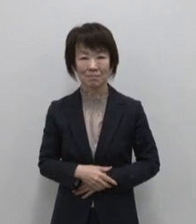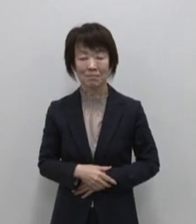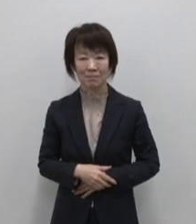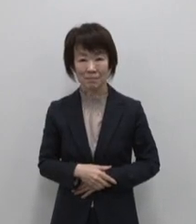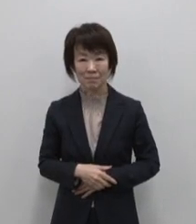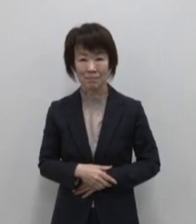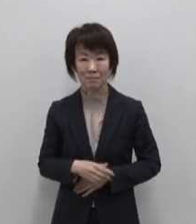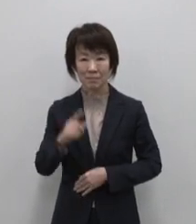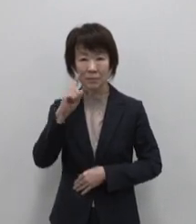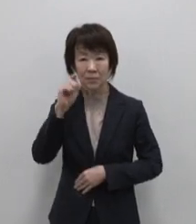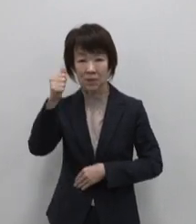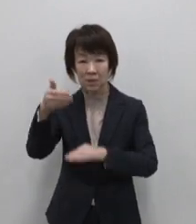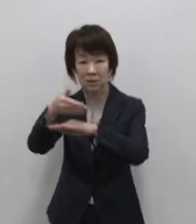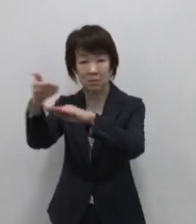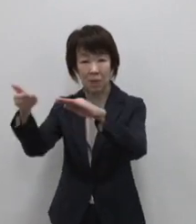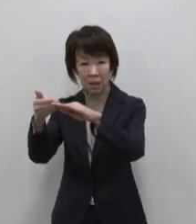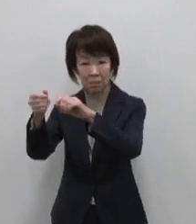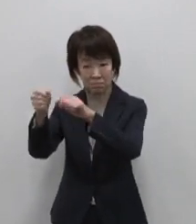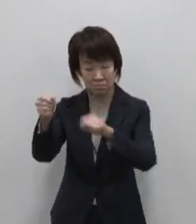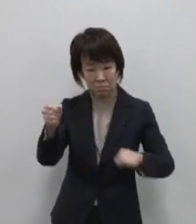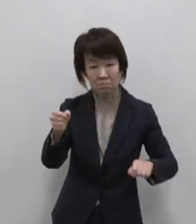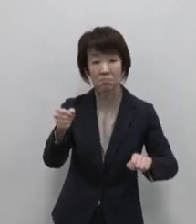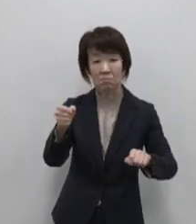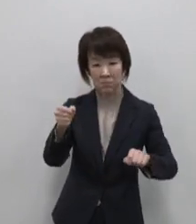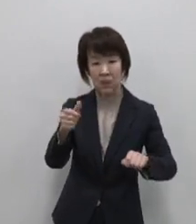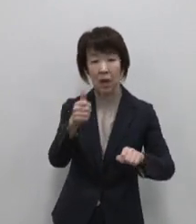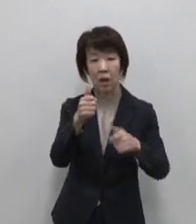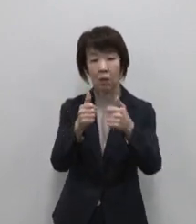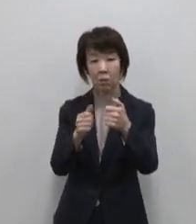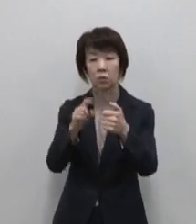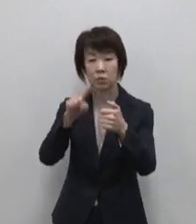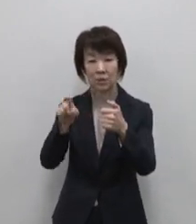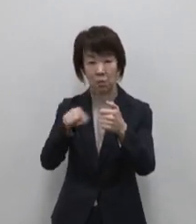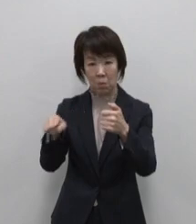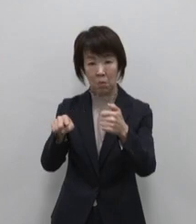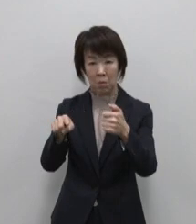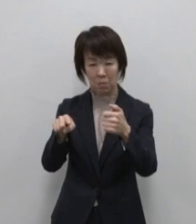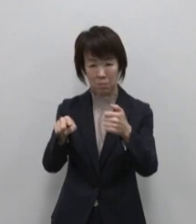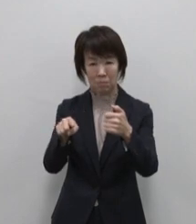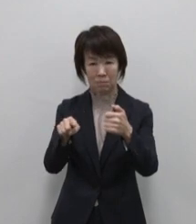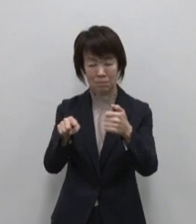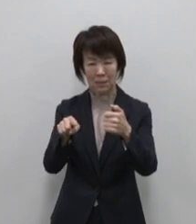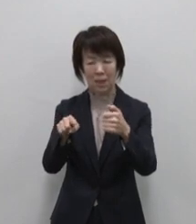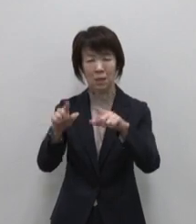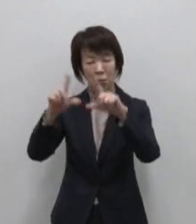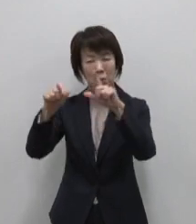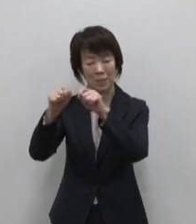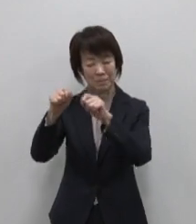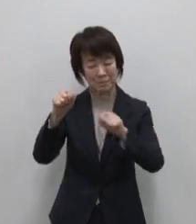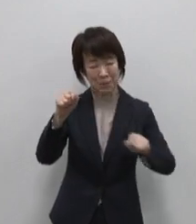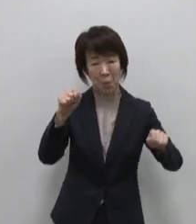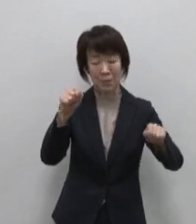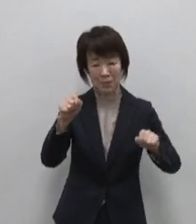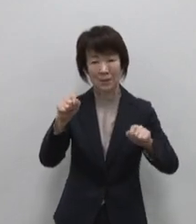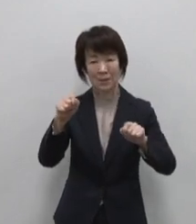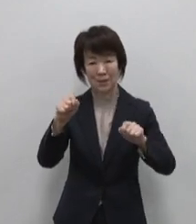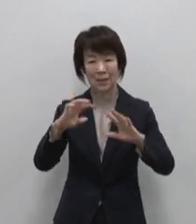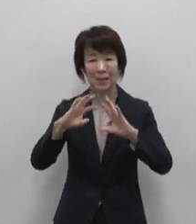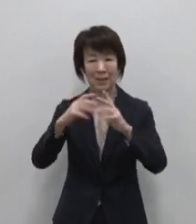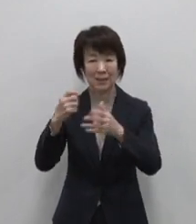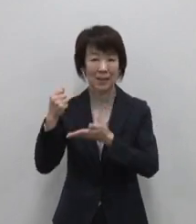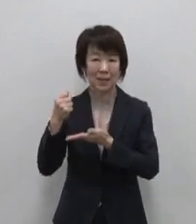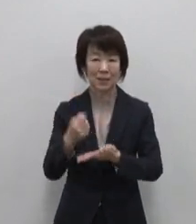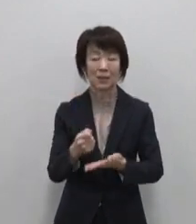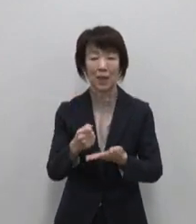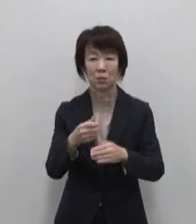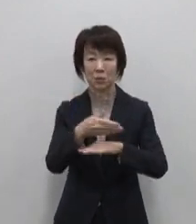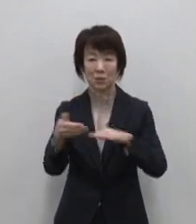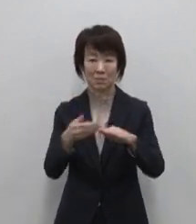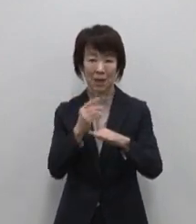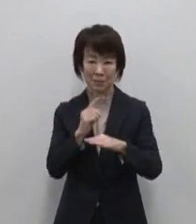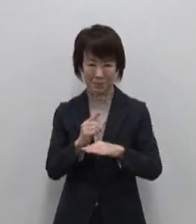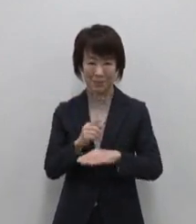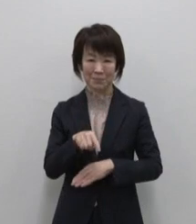父島から更に南へ50キロ 東京から 一番遠い世界遺産の島が母島です